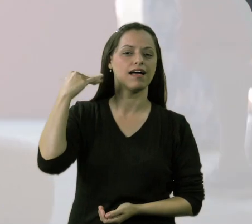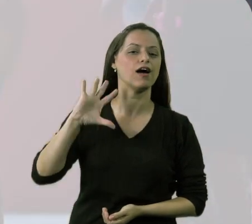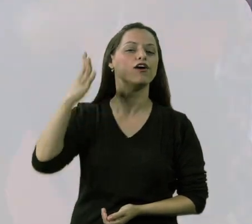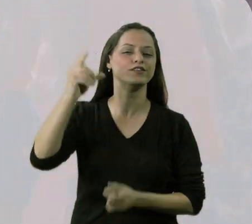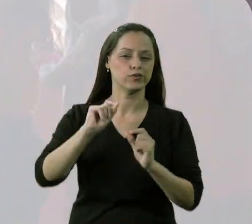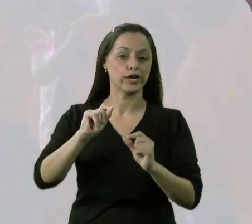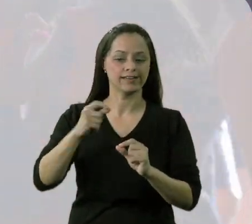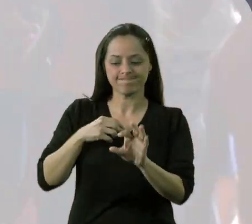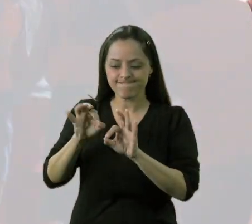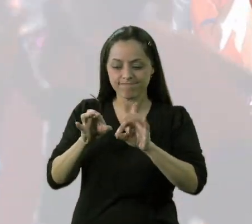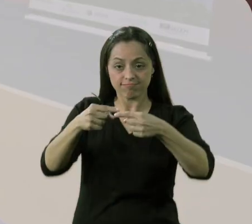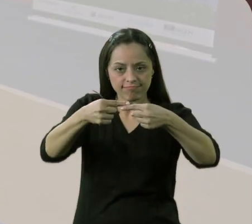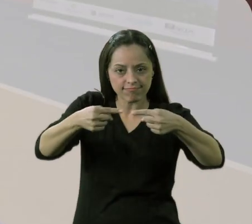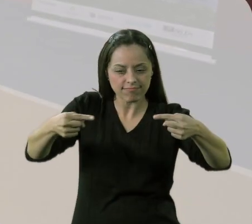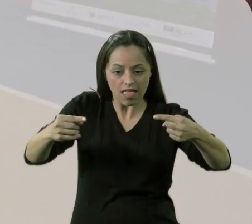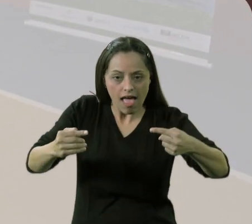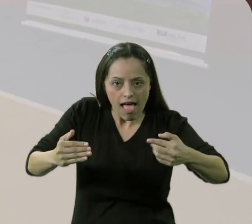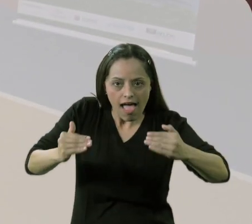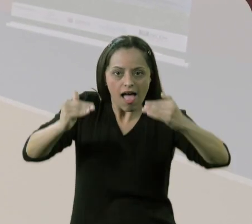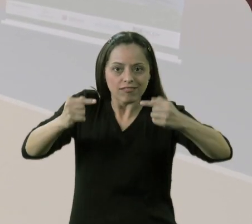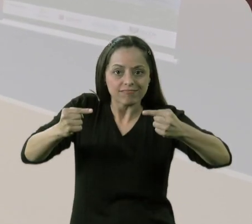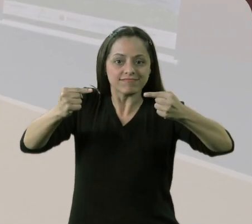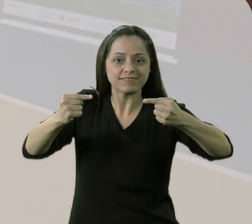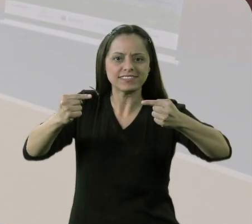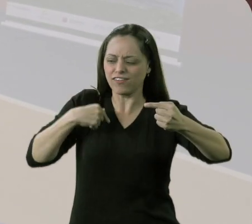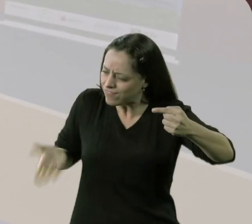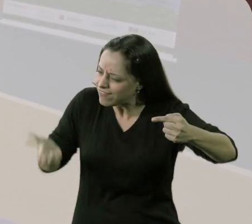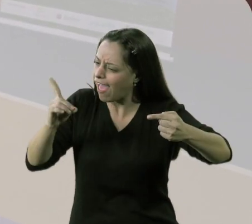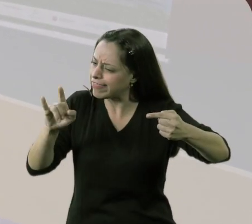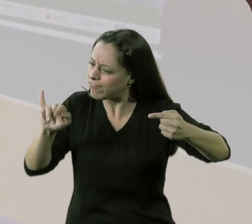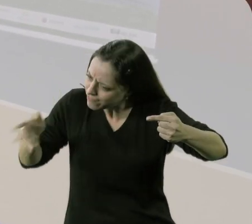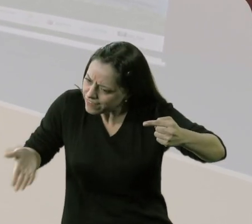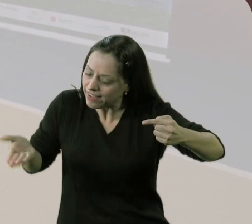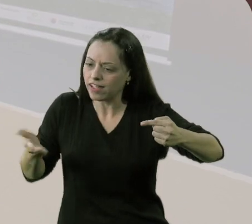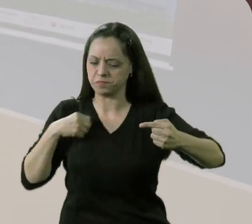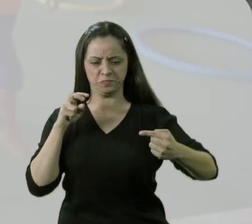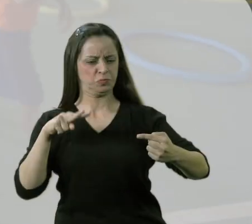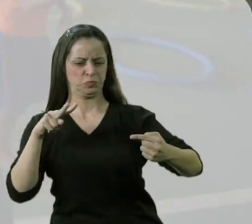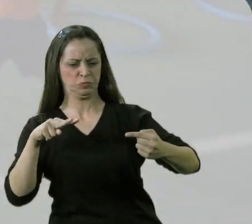Teve uma vez que eu coloquei o elástico um pouquinho alto. Aí ele fez assim, olhou, olhou,